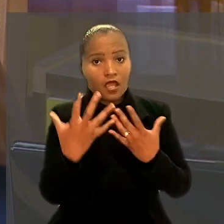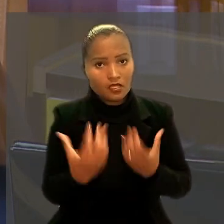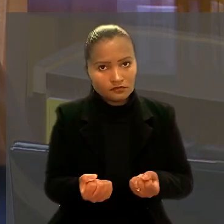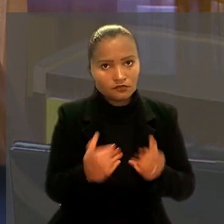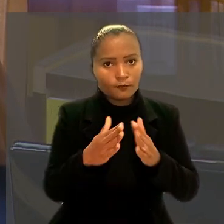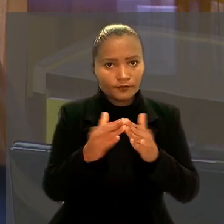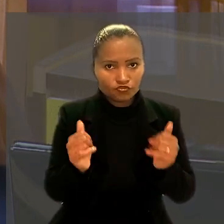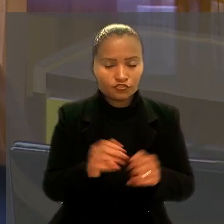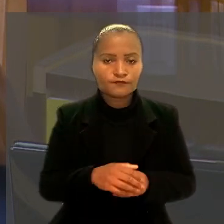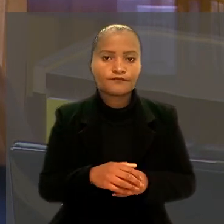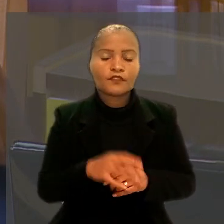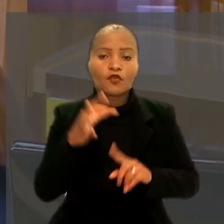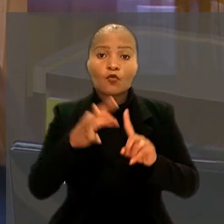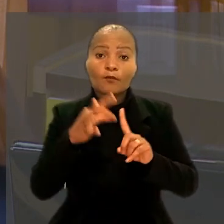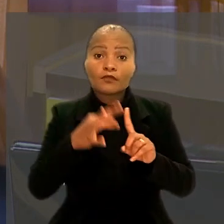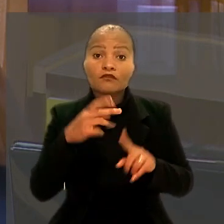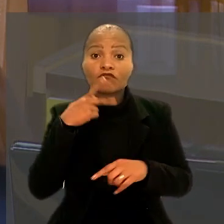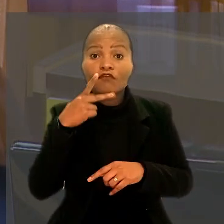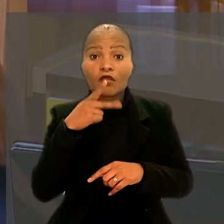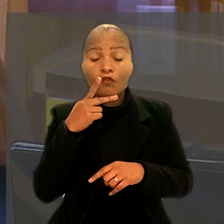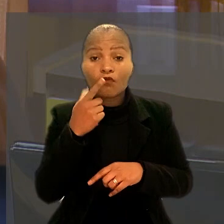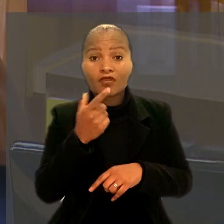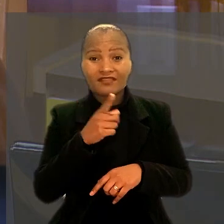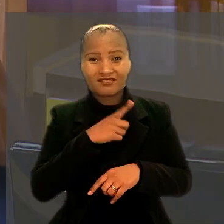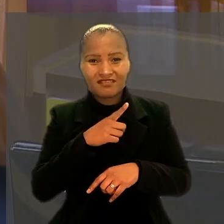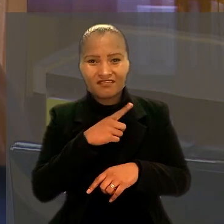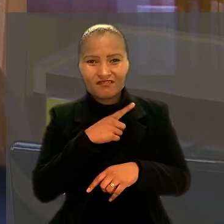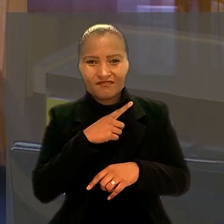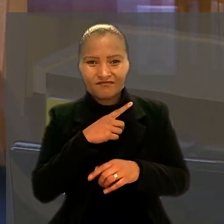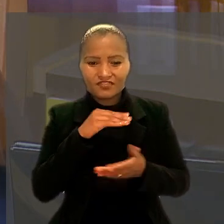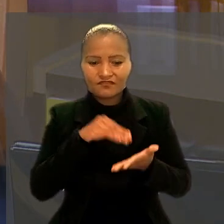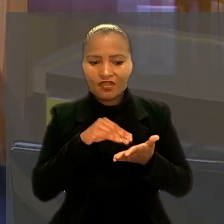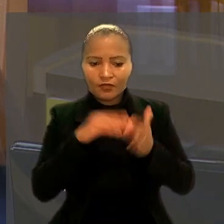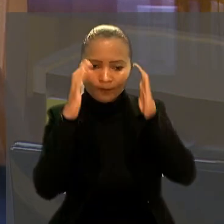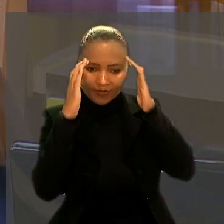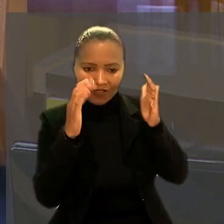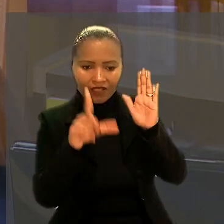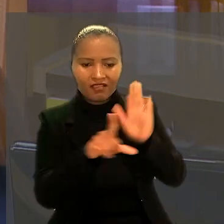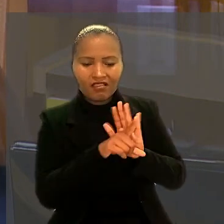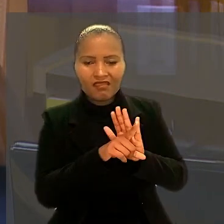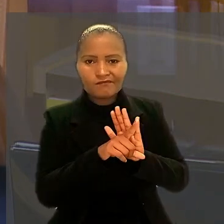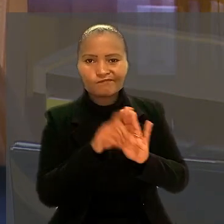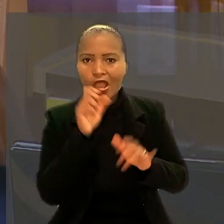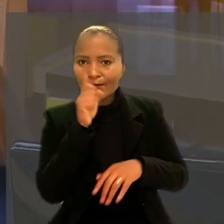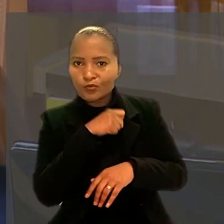Segundo o ministro, houve ilegalidade e abuso de direito da companhia nas demissões.